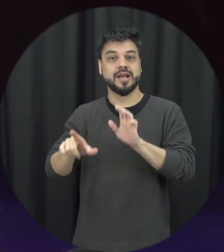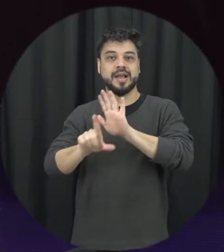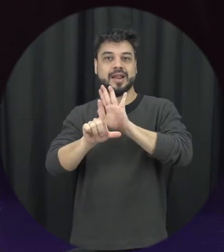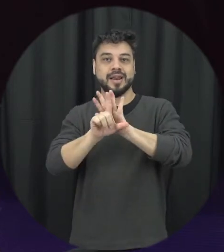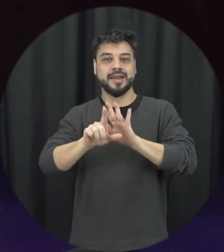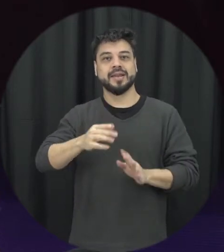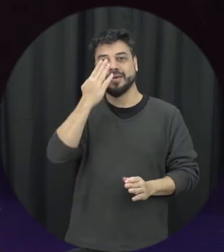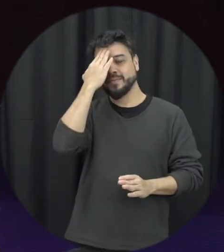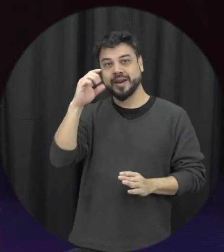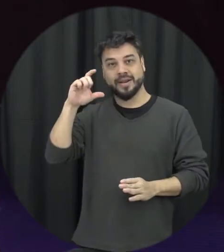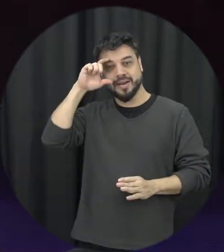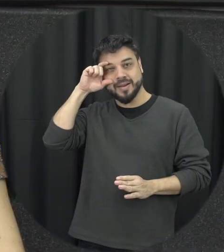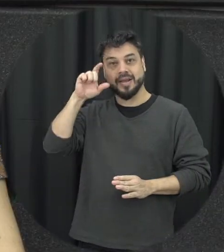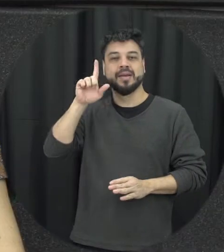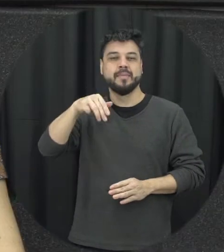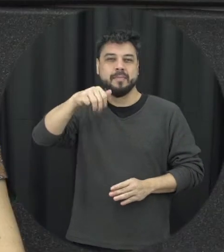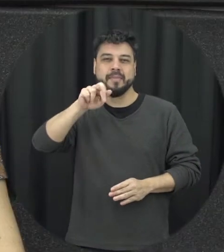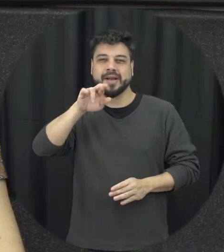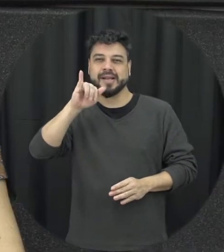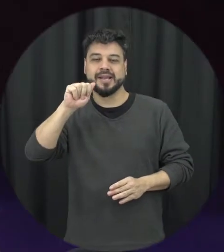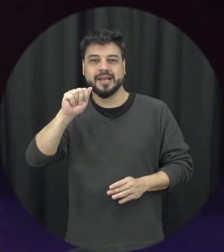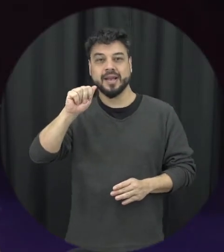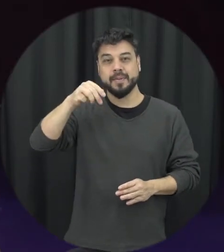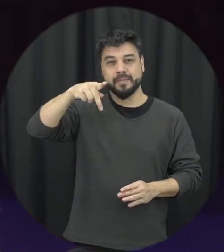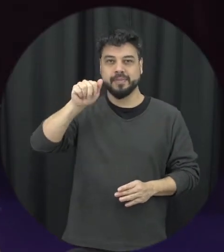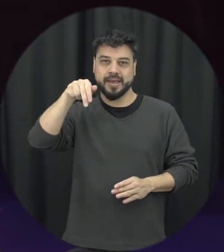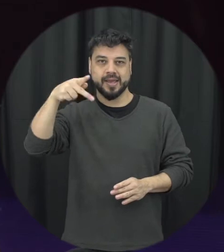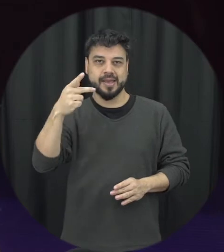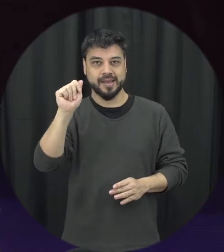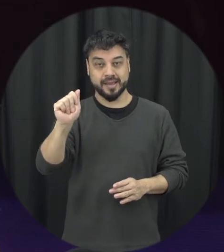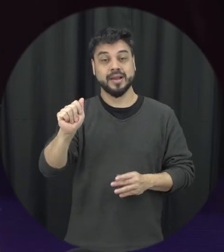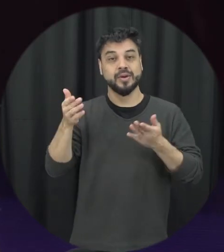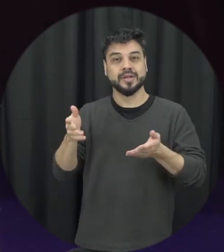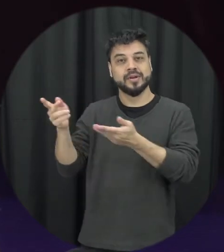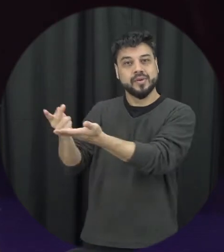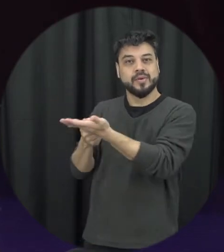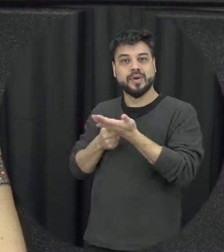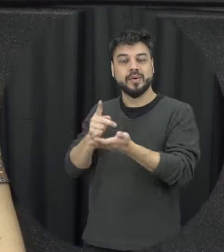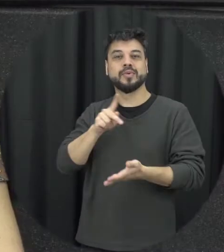hoje temos a professora Karine Brito dos Santos, professora bem-vinda se apresenta para nós.